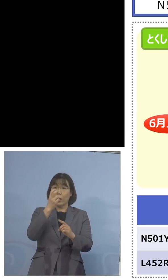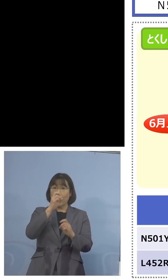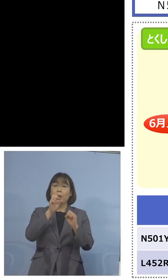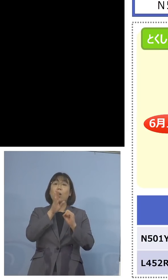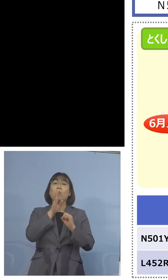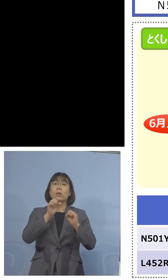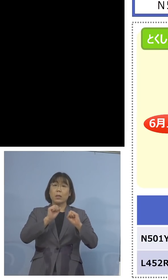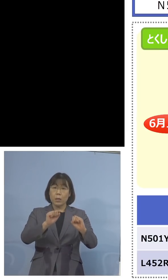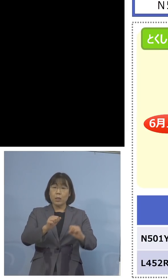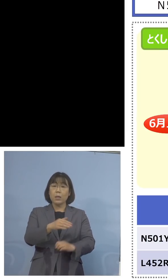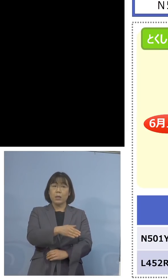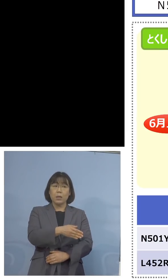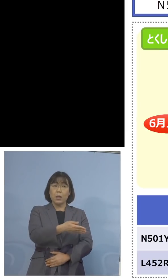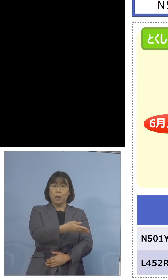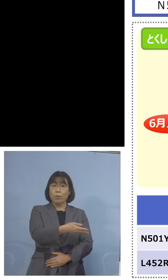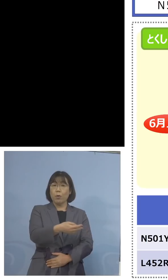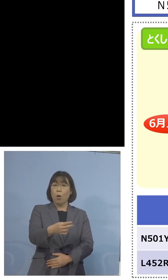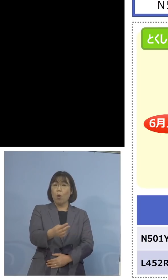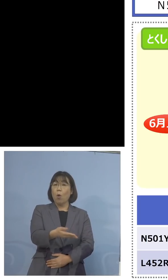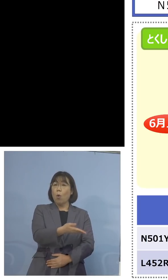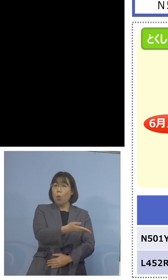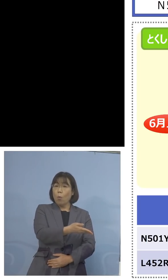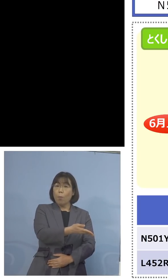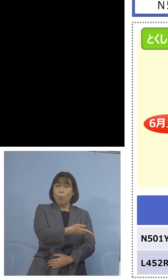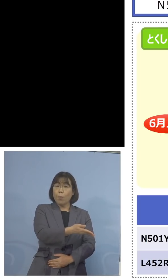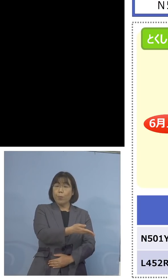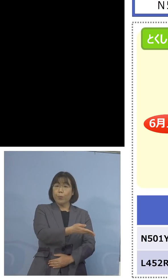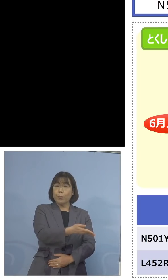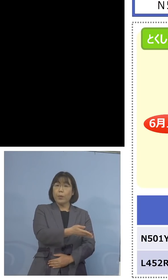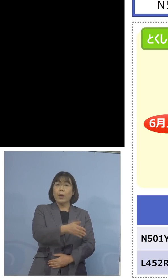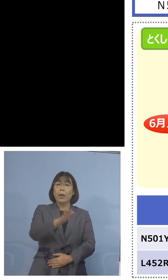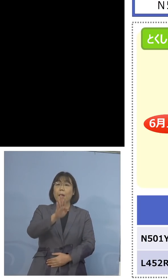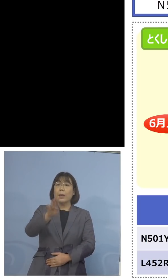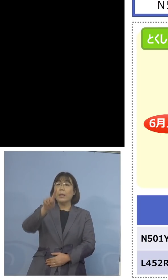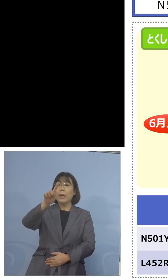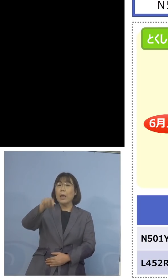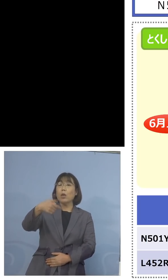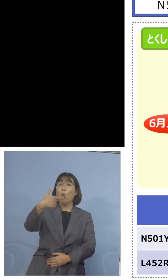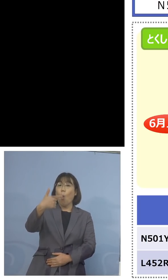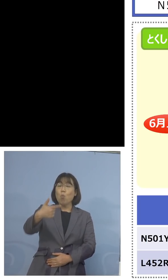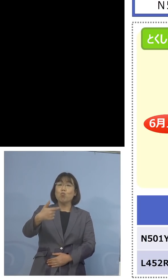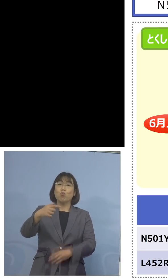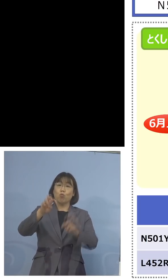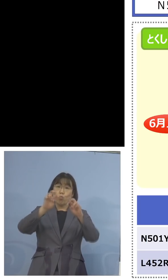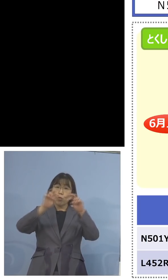少しこちらを見ていただきたいと思います ゲノム解析の結果なんですね